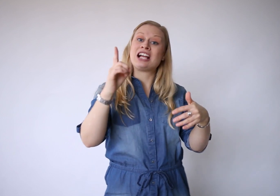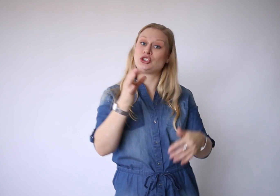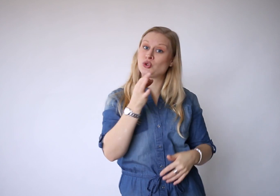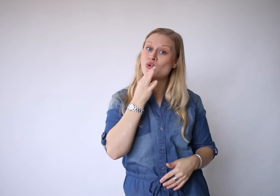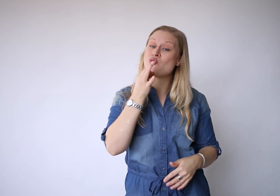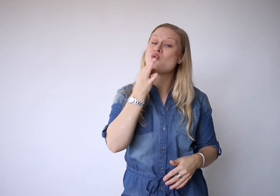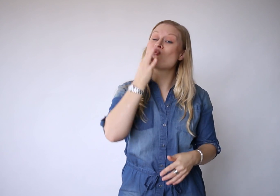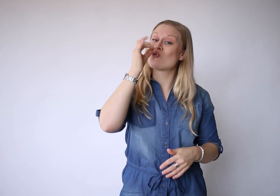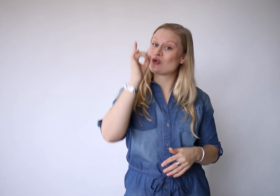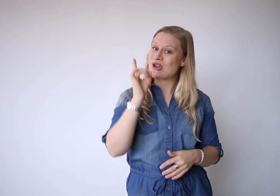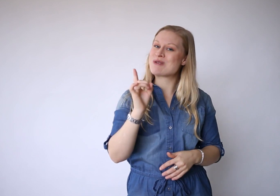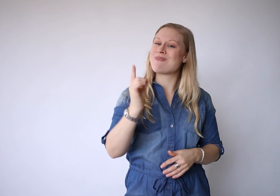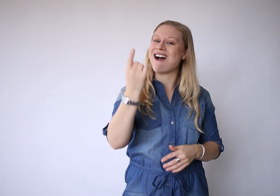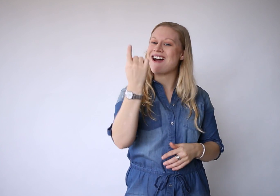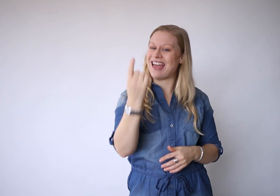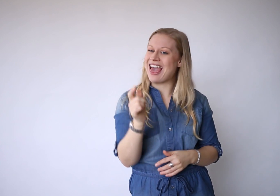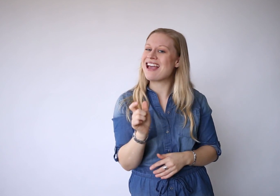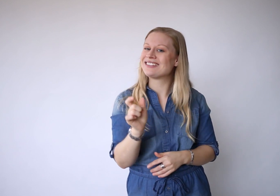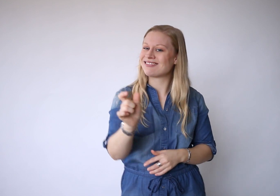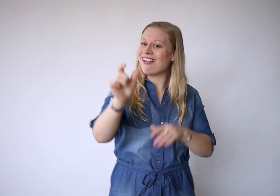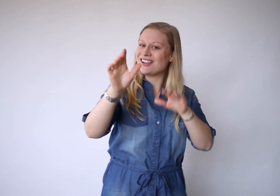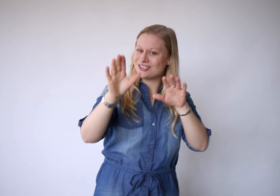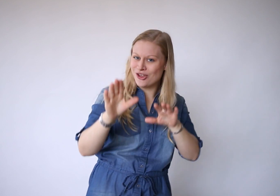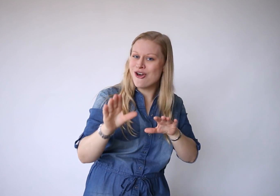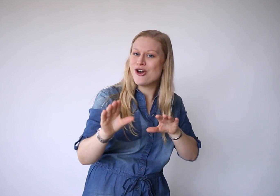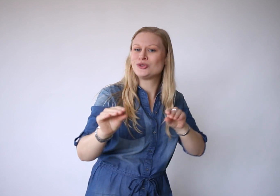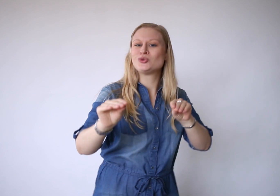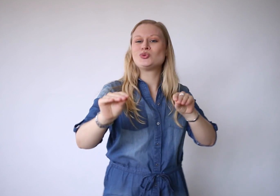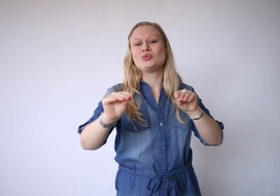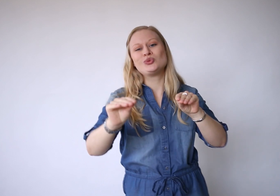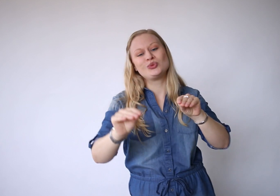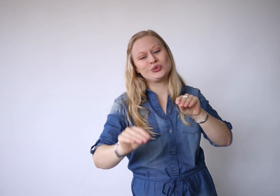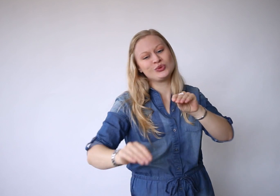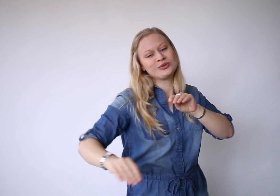En je hoeft maar één ding te doen,